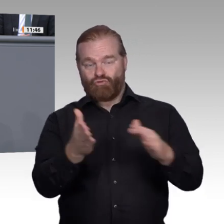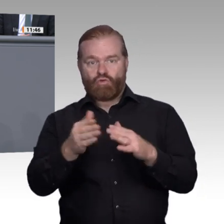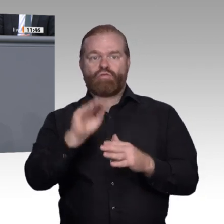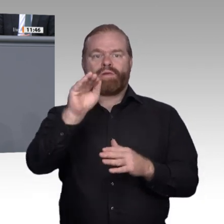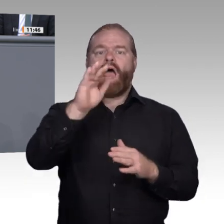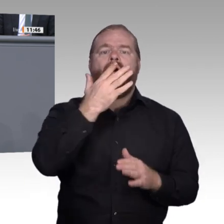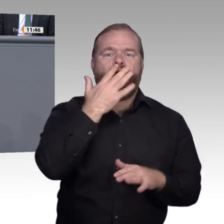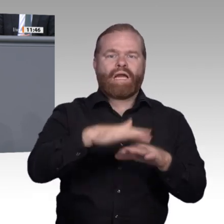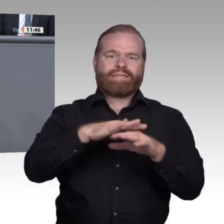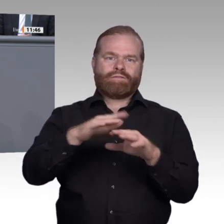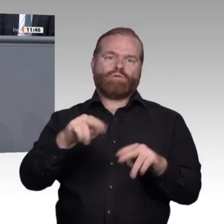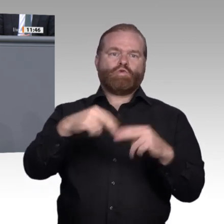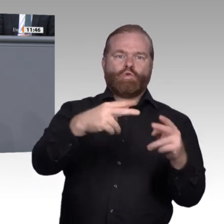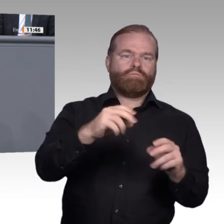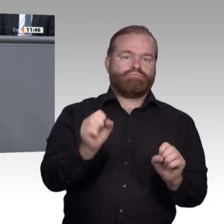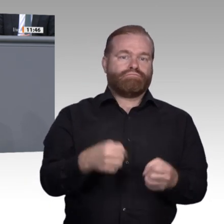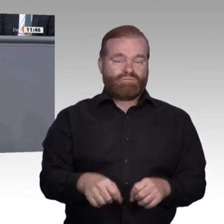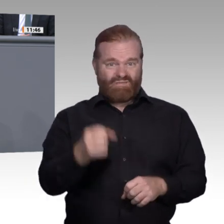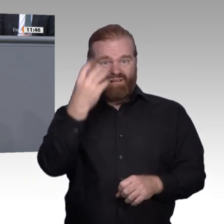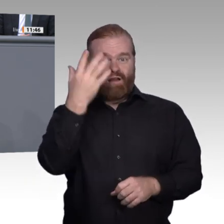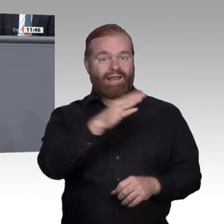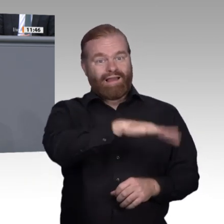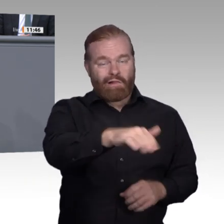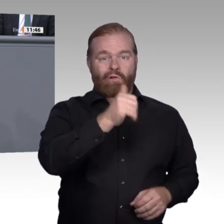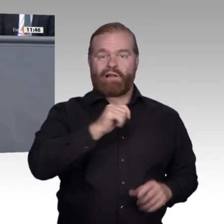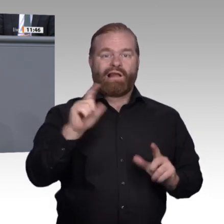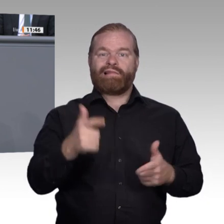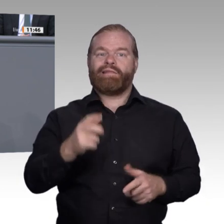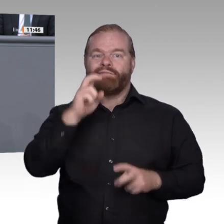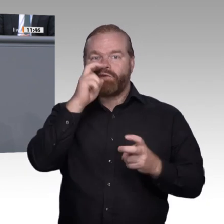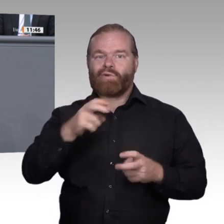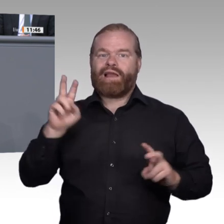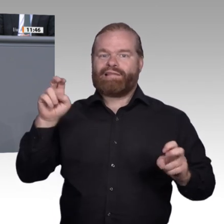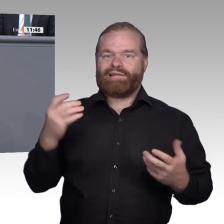als Allheilmittel lösen. Rechtzeitige Berufsberatung und -orientierung muss noch besser werden,